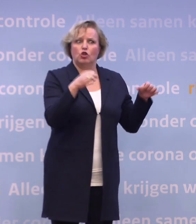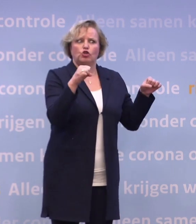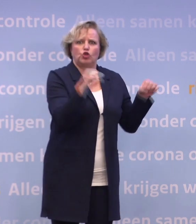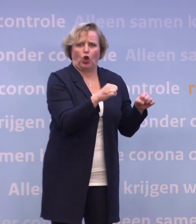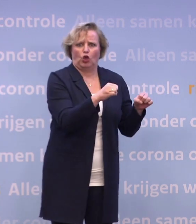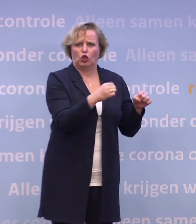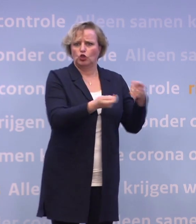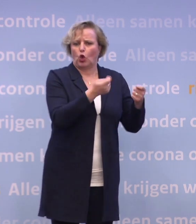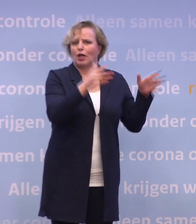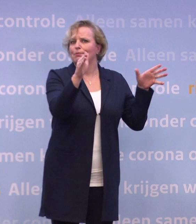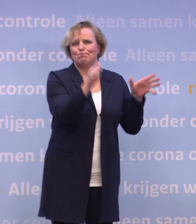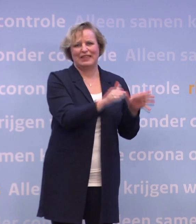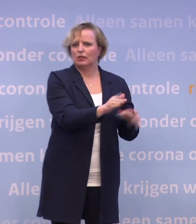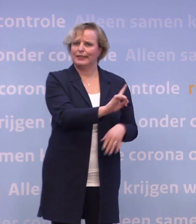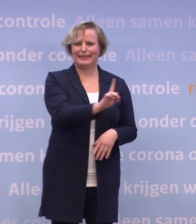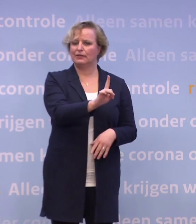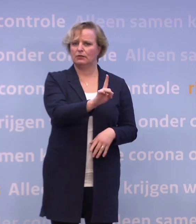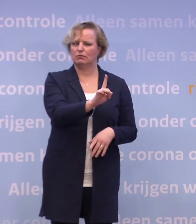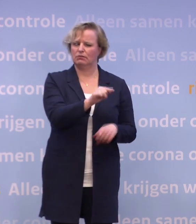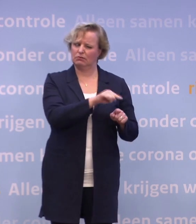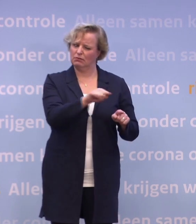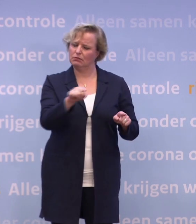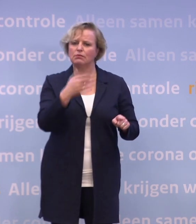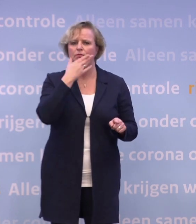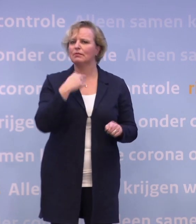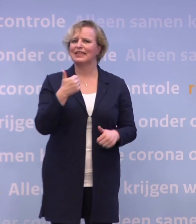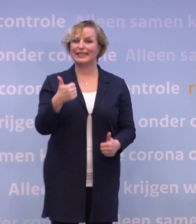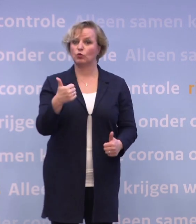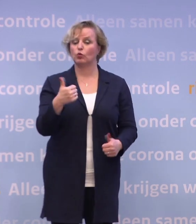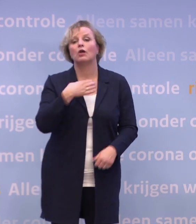Allemaal signalen dat het niet goed gaat, en dat blijkt ook uit gedragsonderzoek.